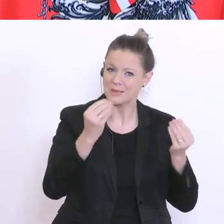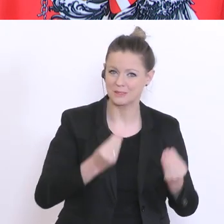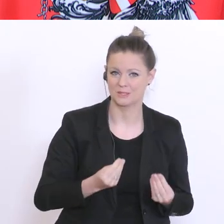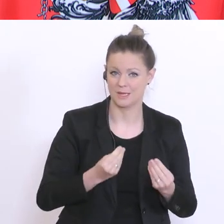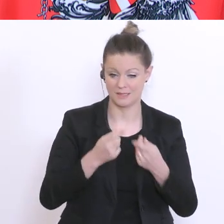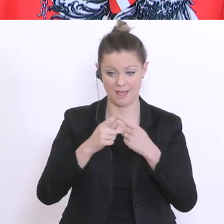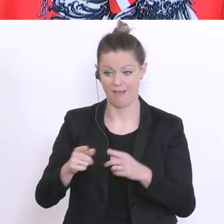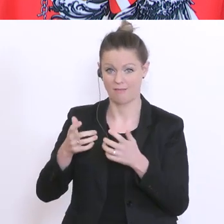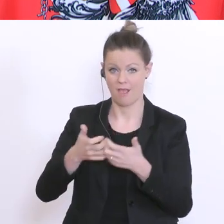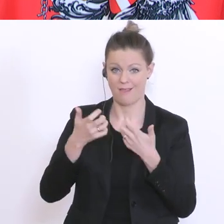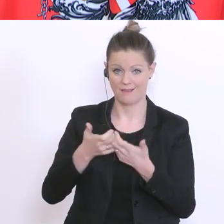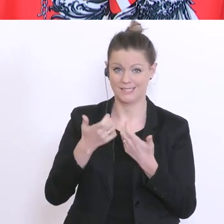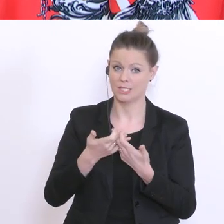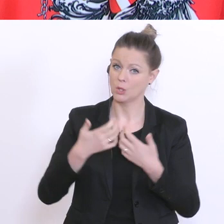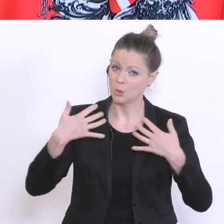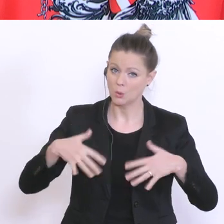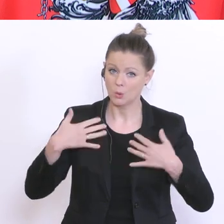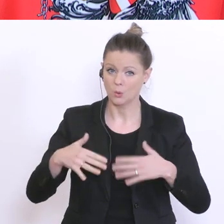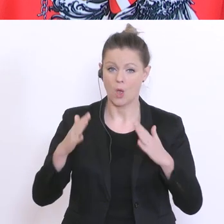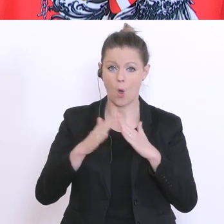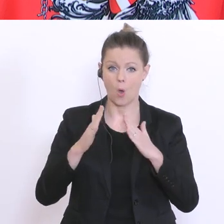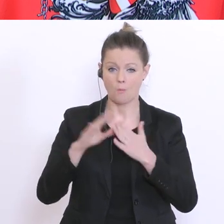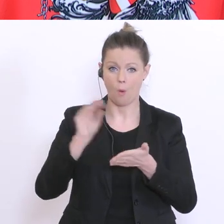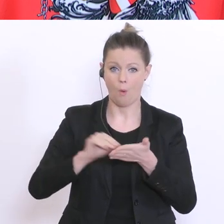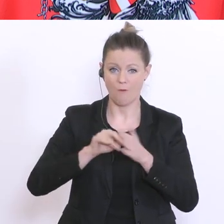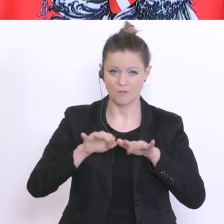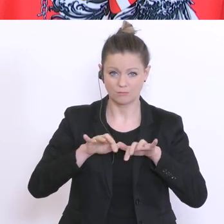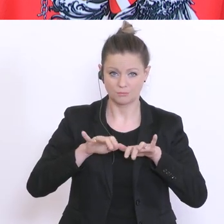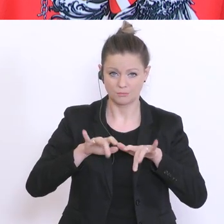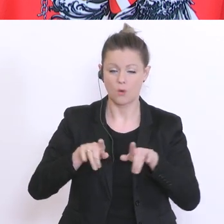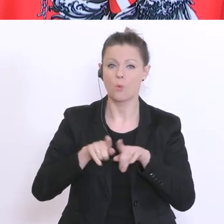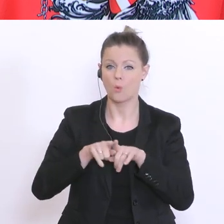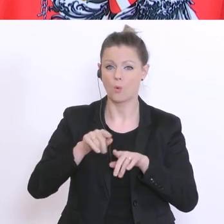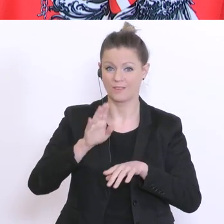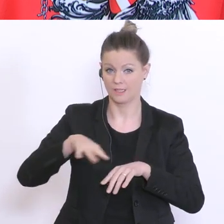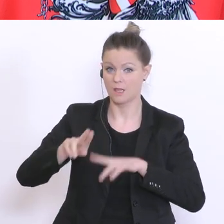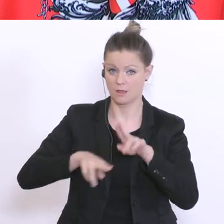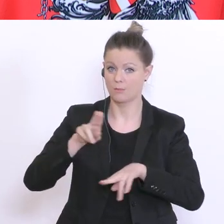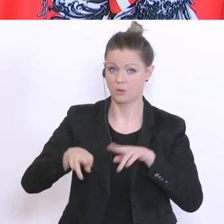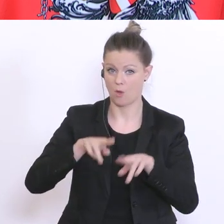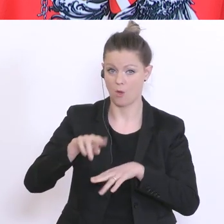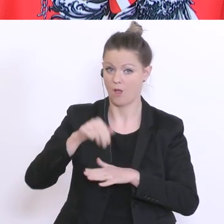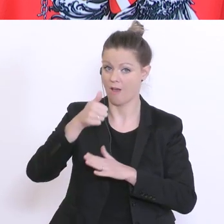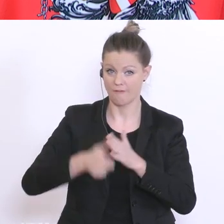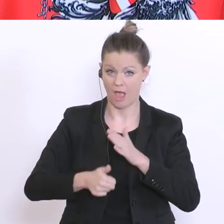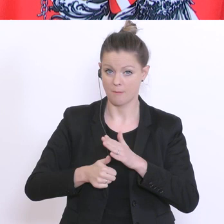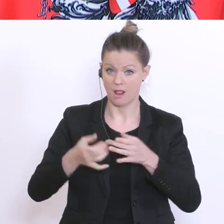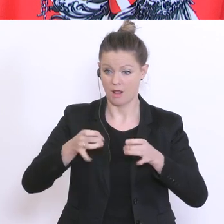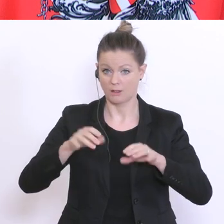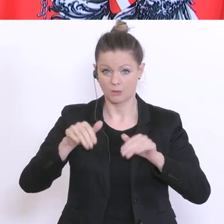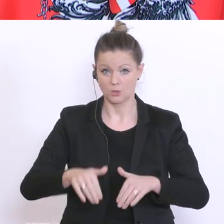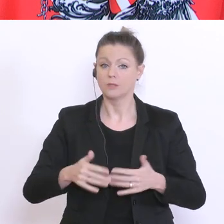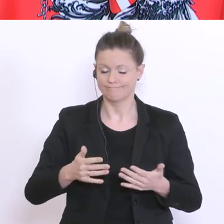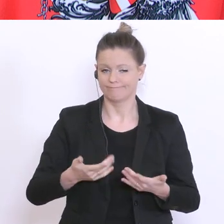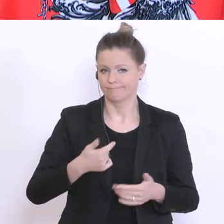Homeoffice und Kinderbetreuung unter einen Hut zu bringen. Mir ist das vollkommen bewusst. Gestern